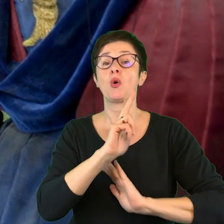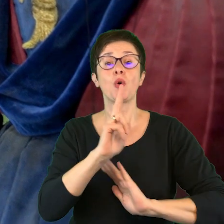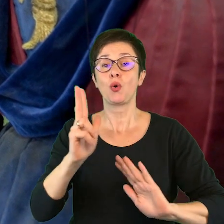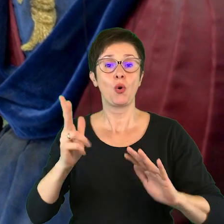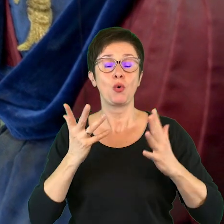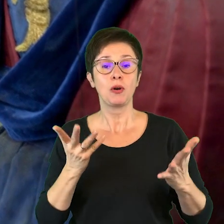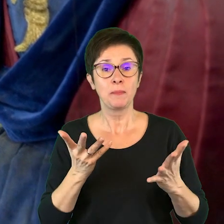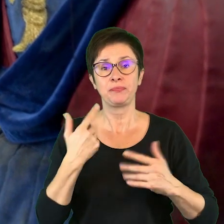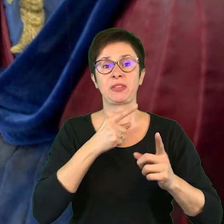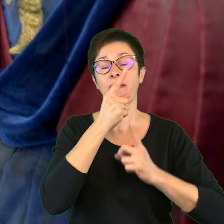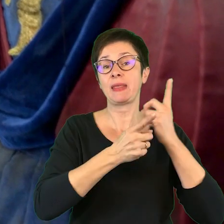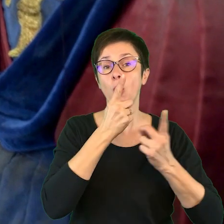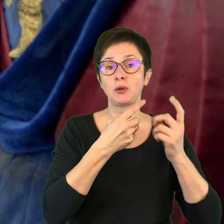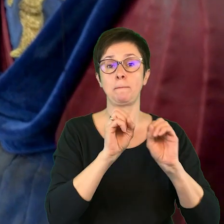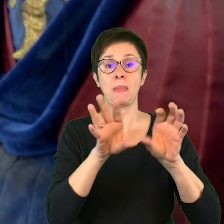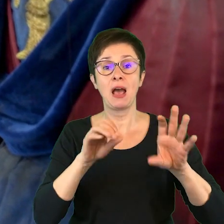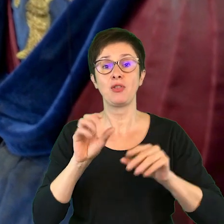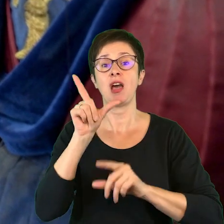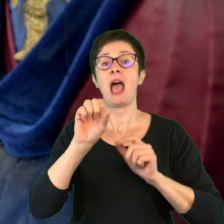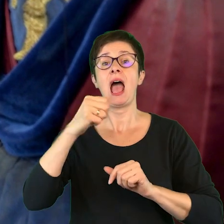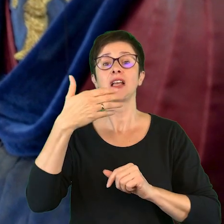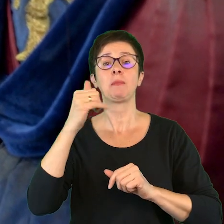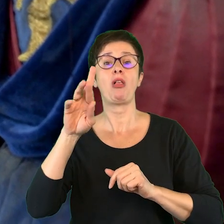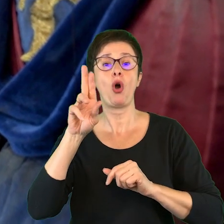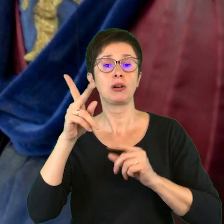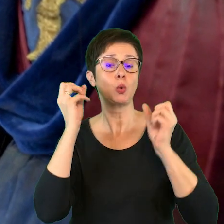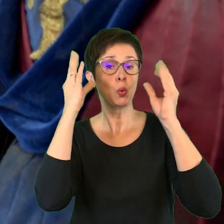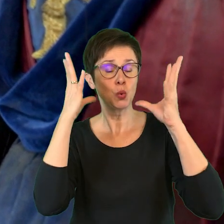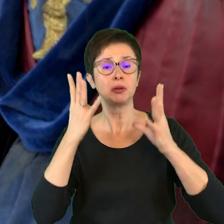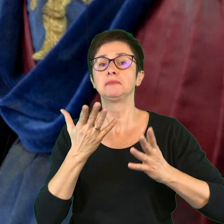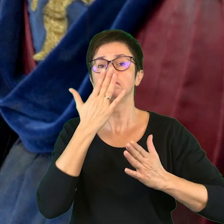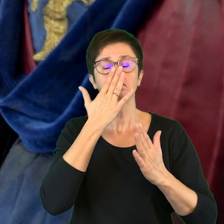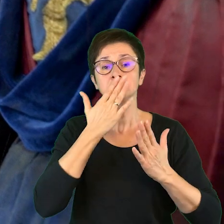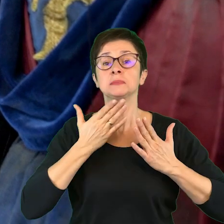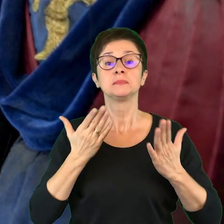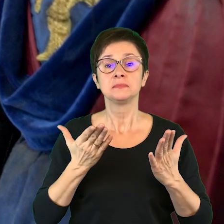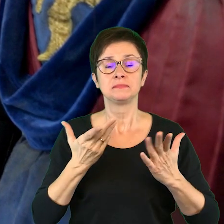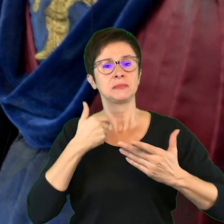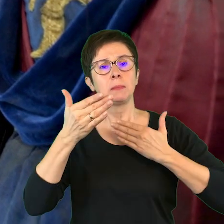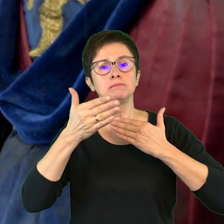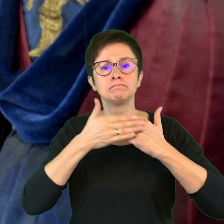do pedagogów, nauczycieli animatorów kultury, które miały na celu przybliżenie teatru